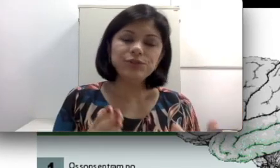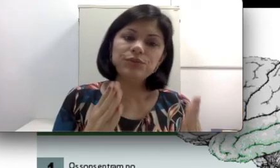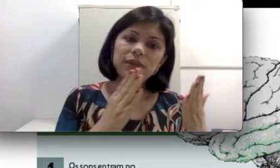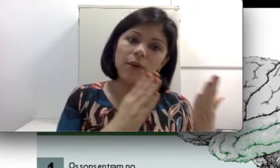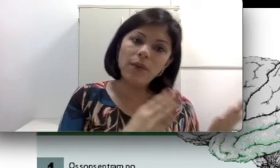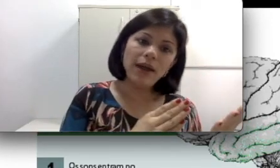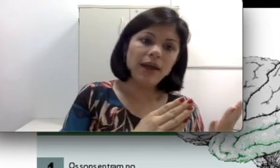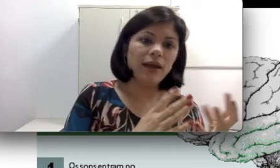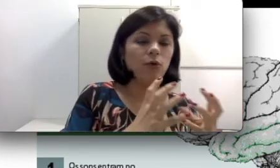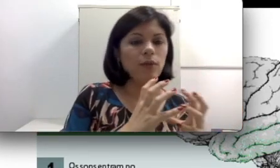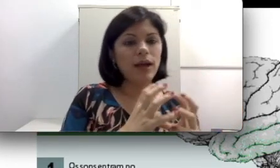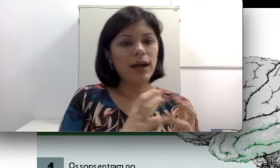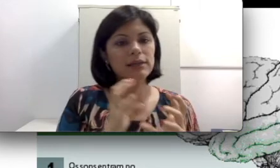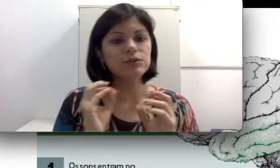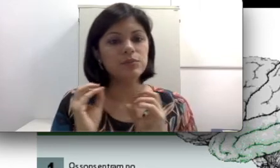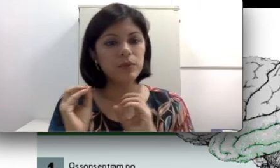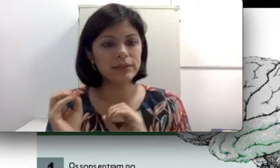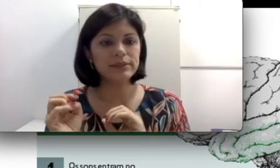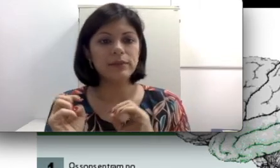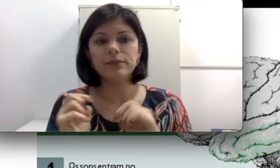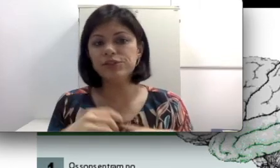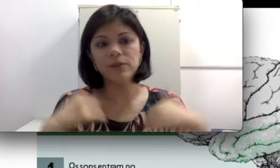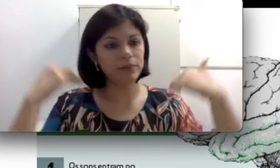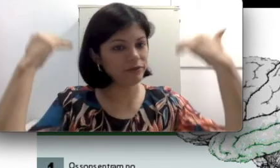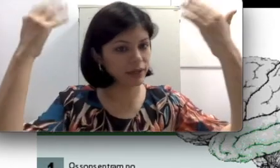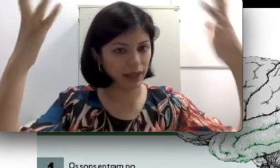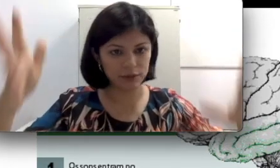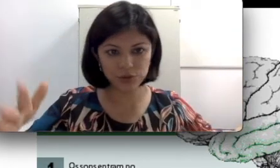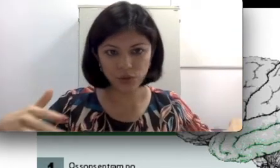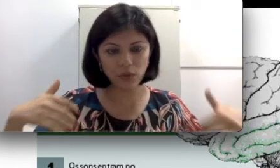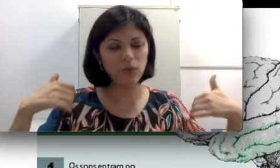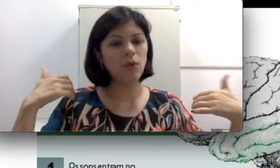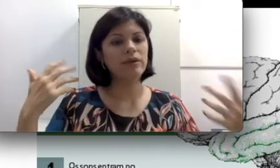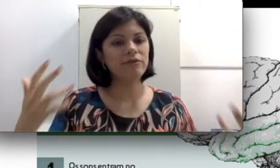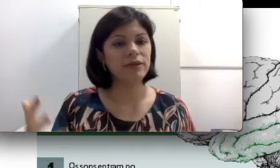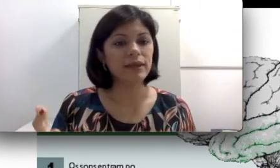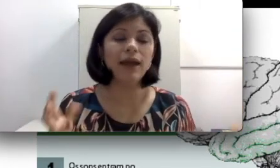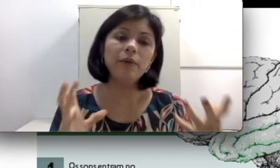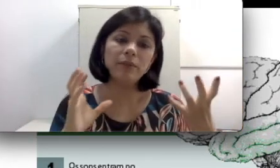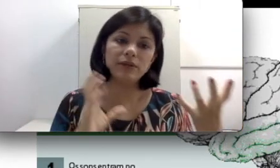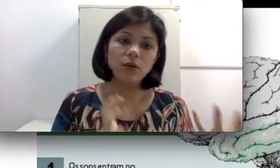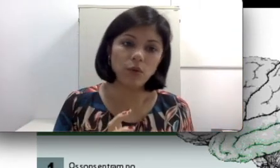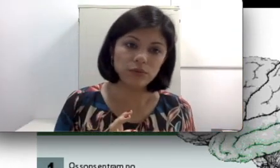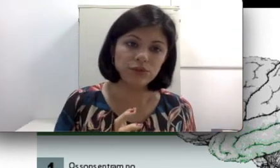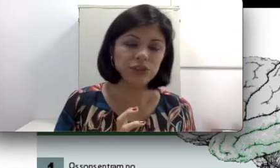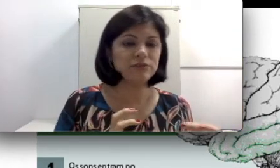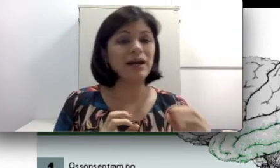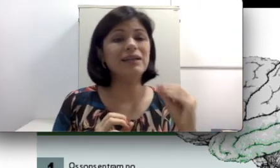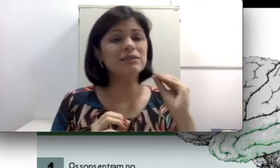Isso não é um caso, por exemplo, de amplificar o som, é uma perda condutiva. Às vezes uma